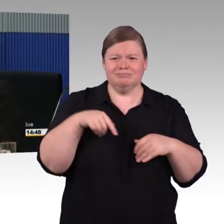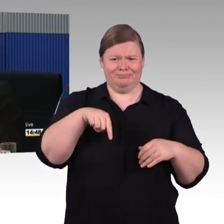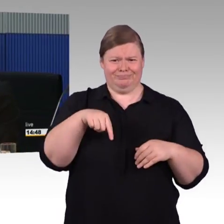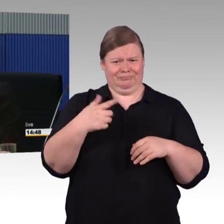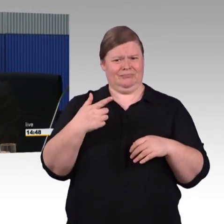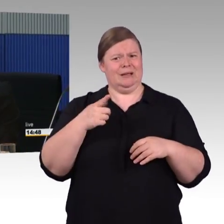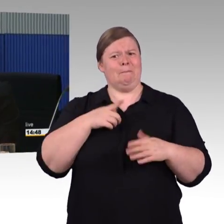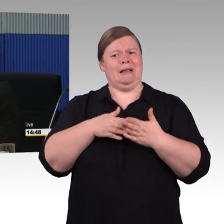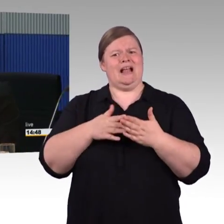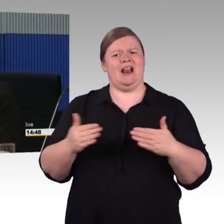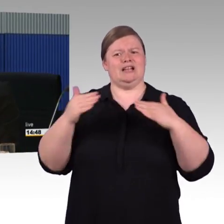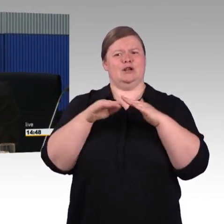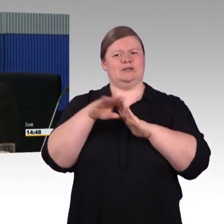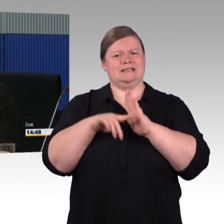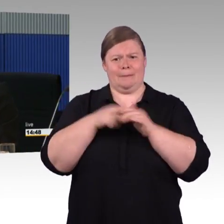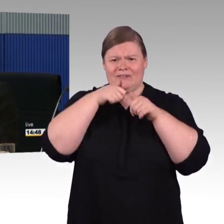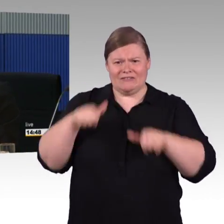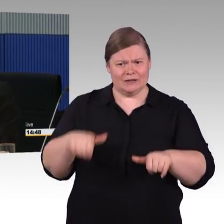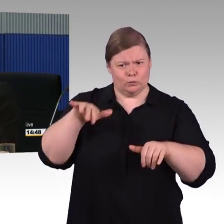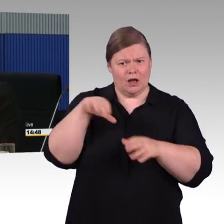also die Arbeitsgruppe diskutiert mit uns die Programme.